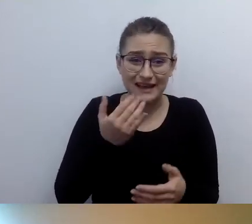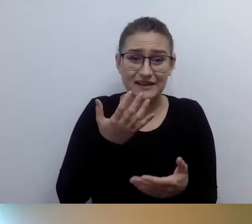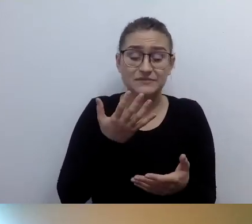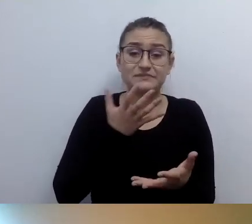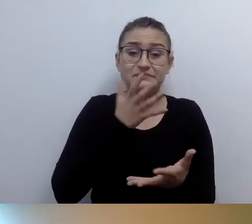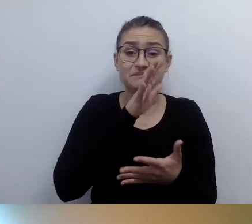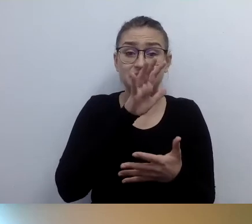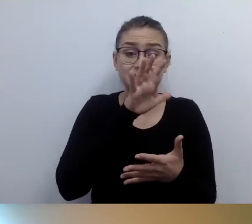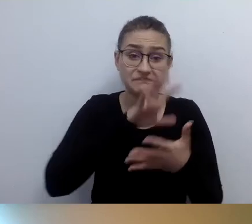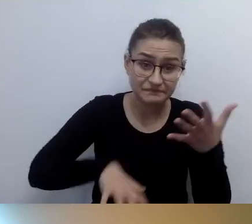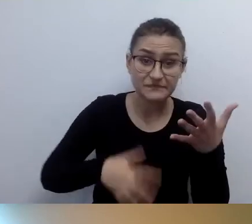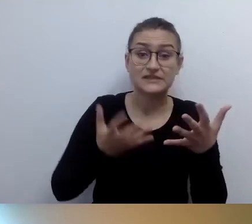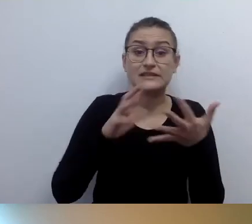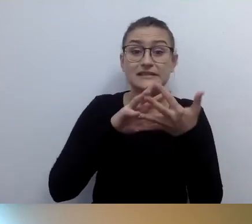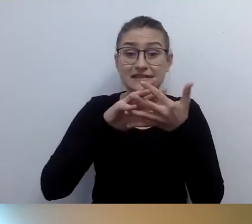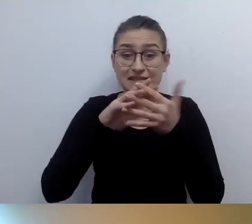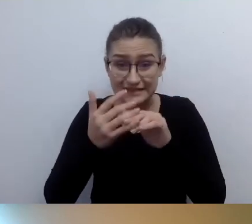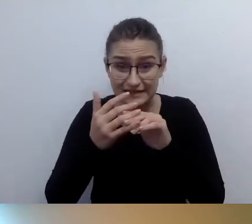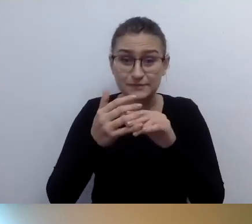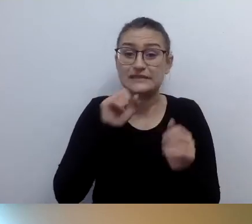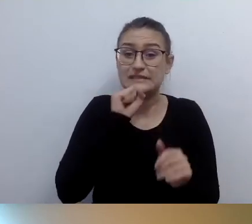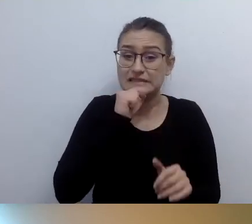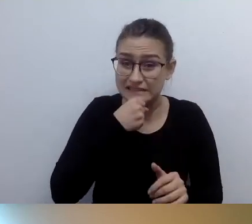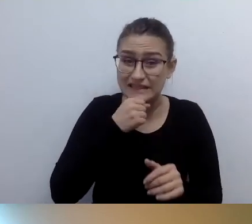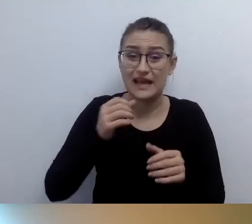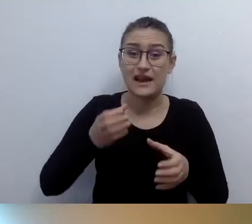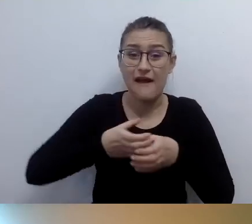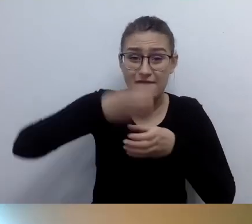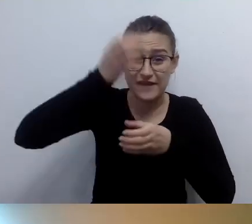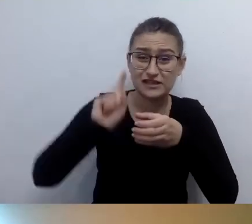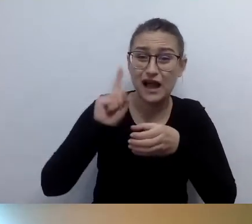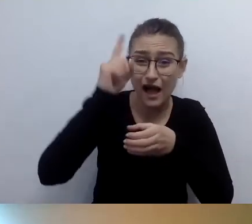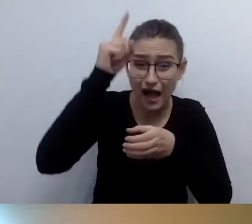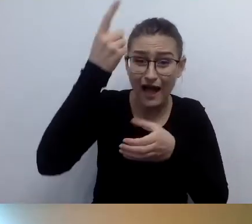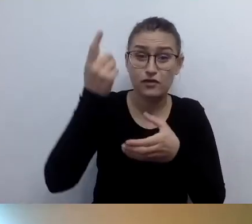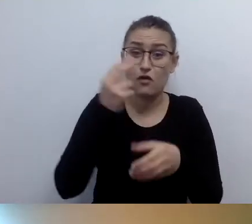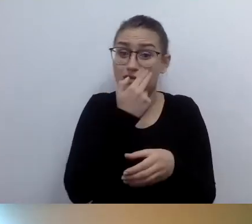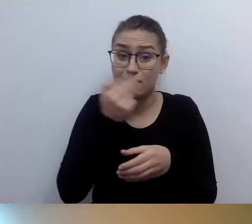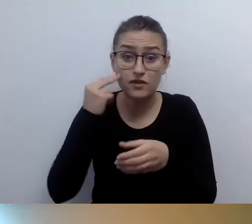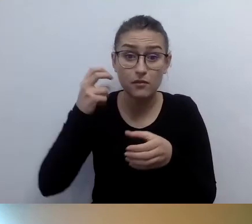ponieważ jest to zabytek niedostępny z uwagi na bariery architektoniczne? Dla osoby niewidzącej